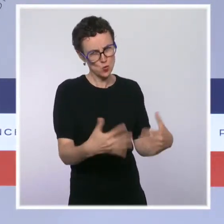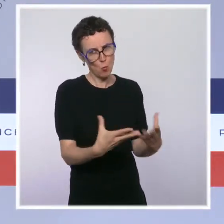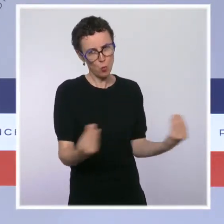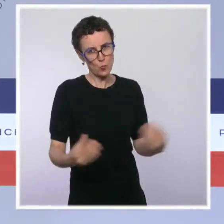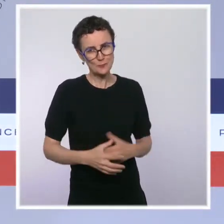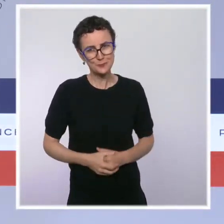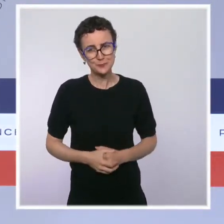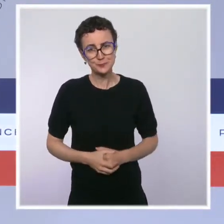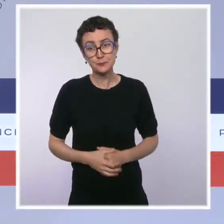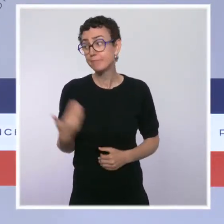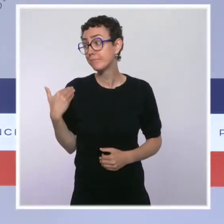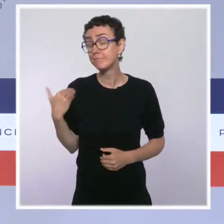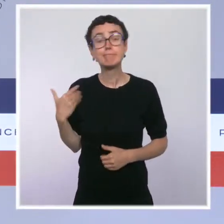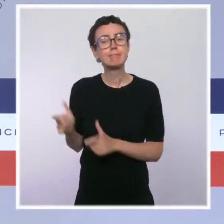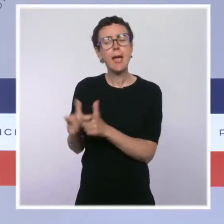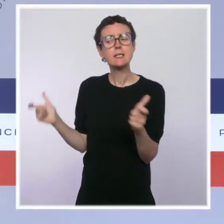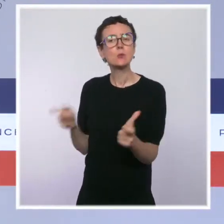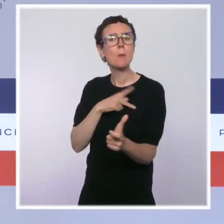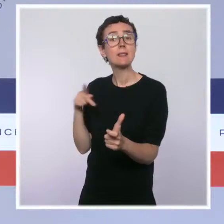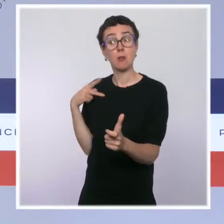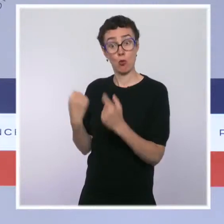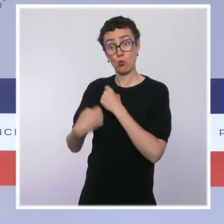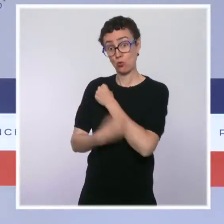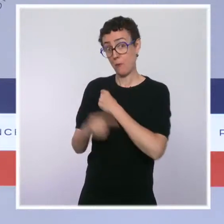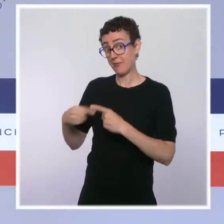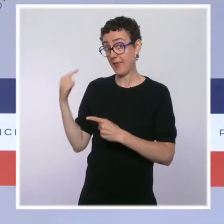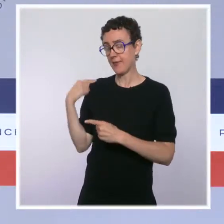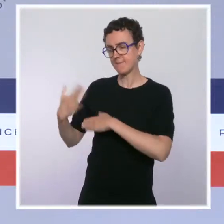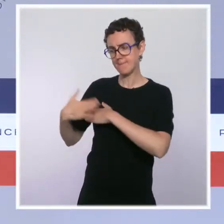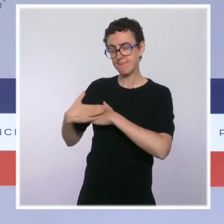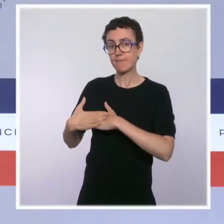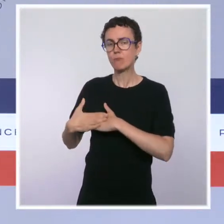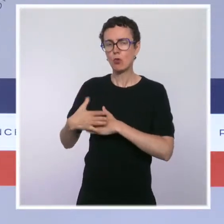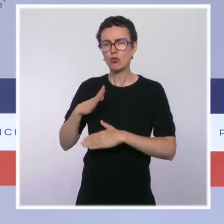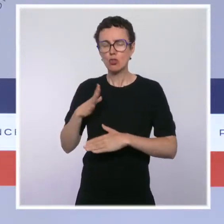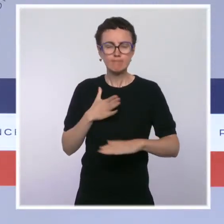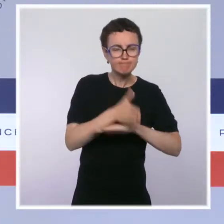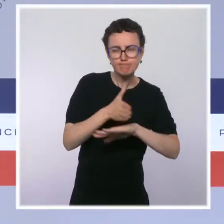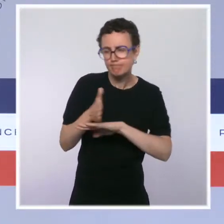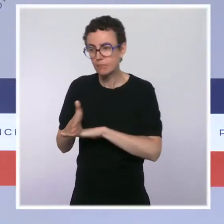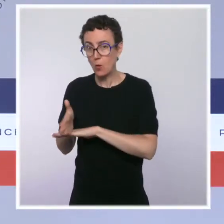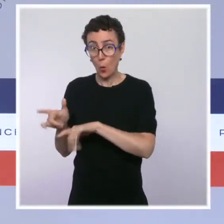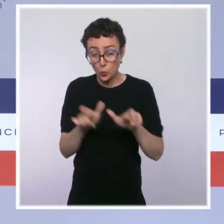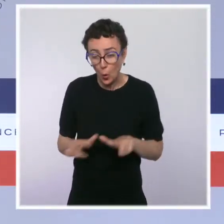Comme nous le rappelait l'Institut Pasteur la semaine dernière, des mesures de contrôle sont encore plus que nécessaires pour